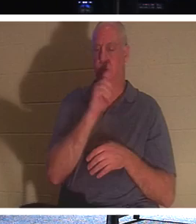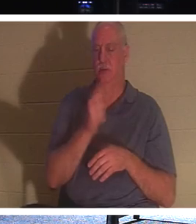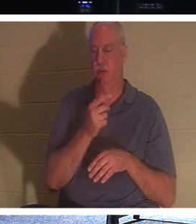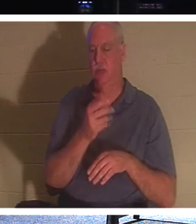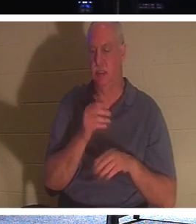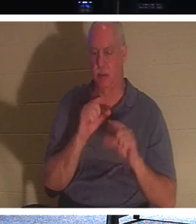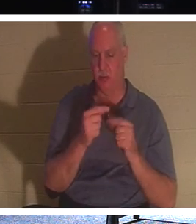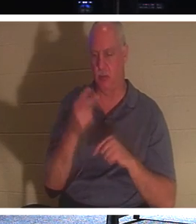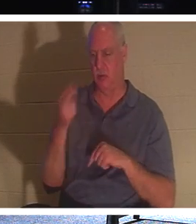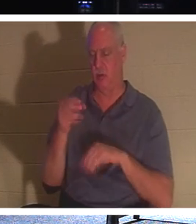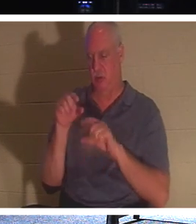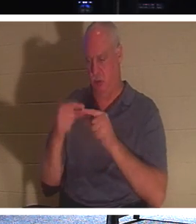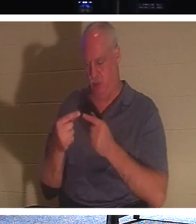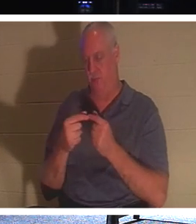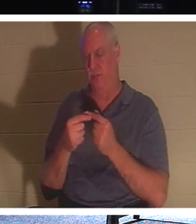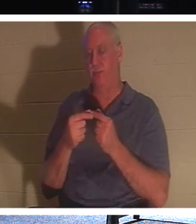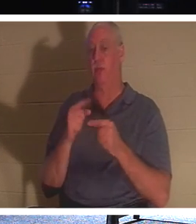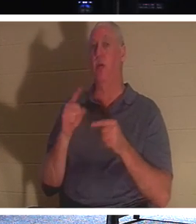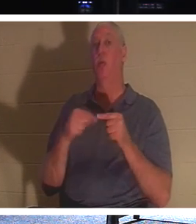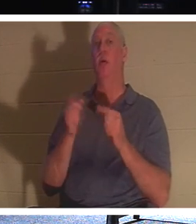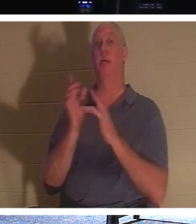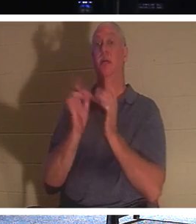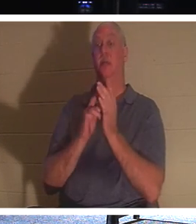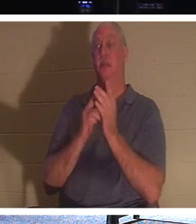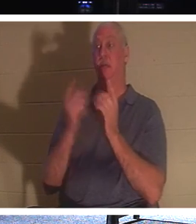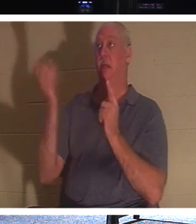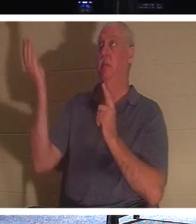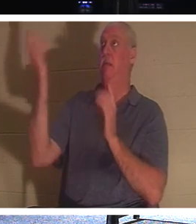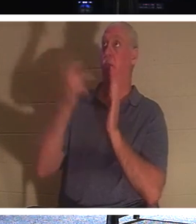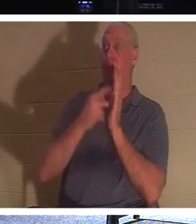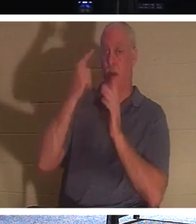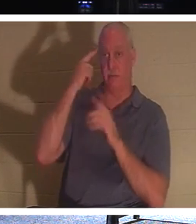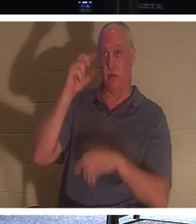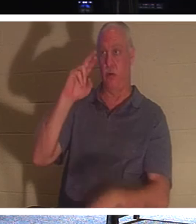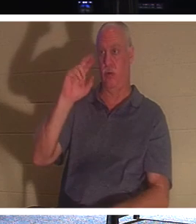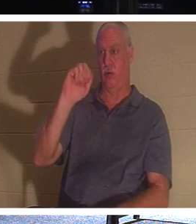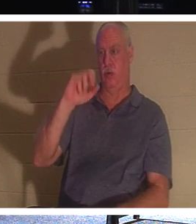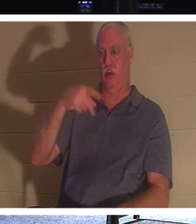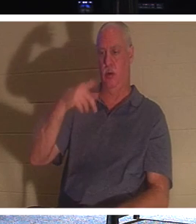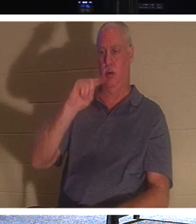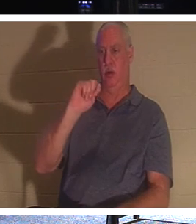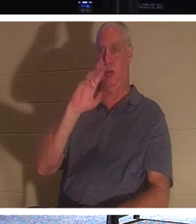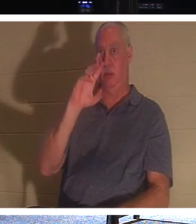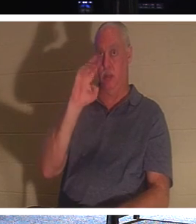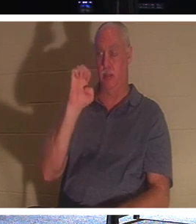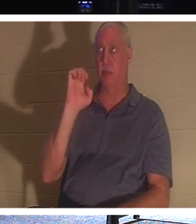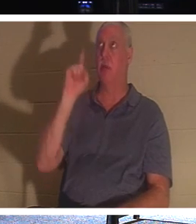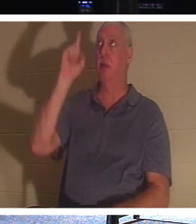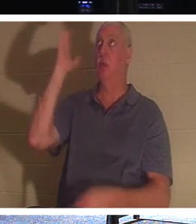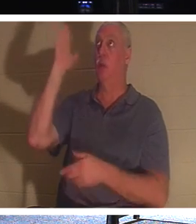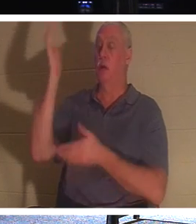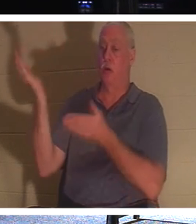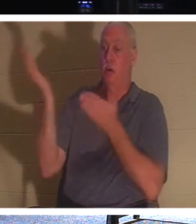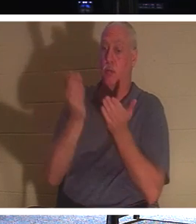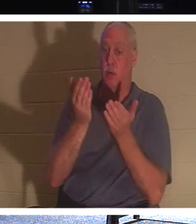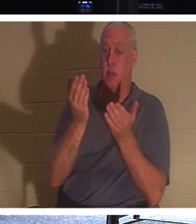dass Jesus, wenn er zur Entrückung kommt, diejenigen mit sich bringen wird, die in Christus sind.